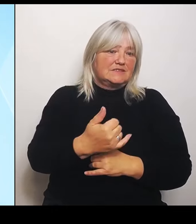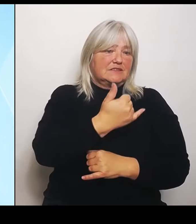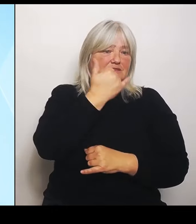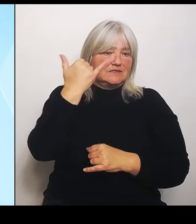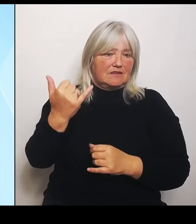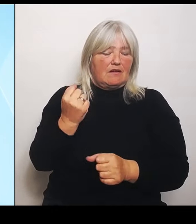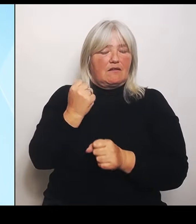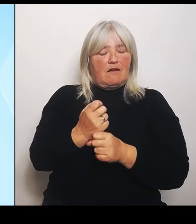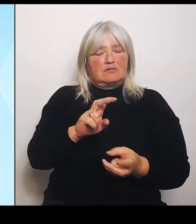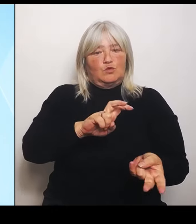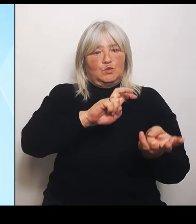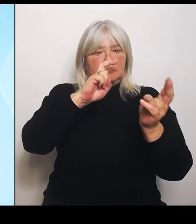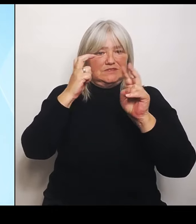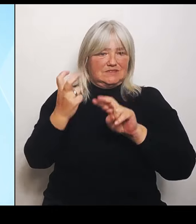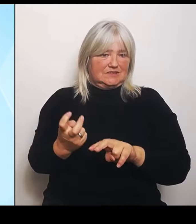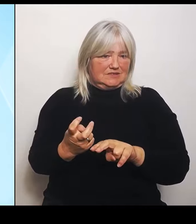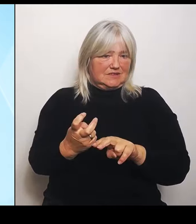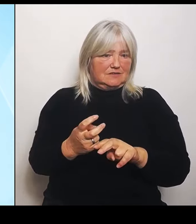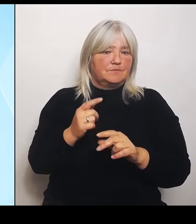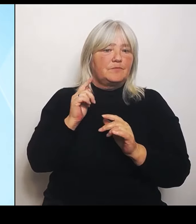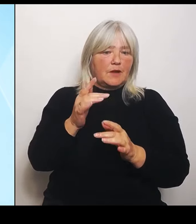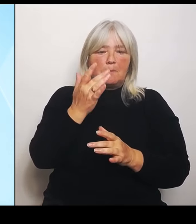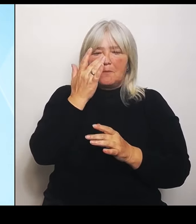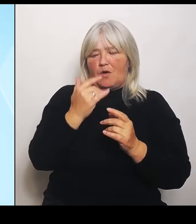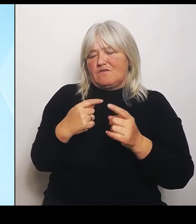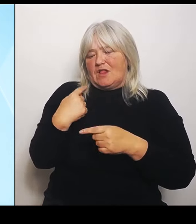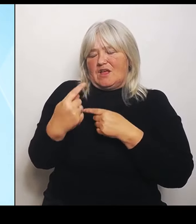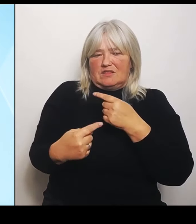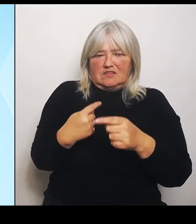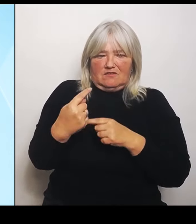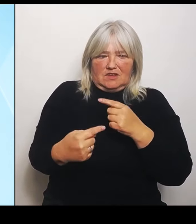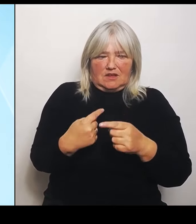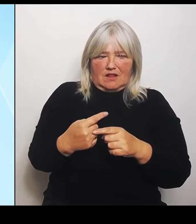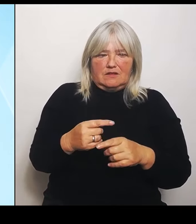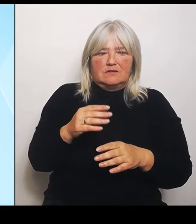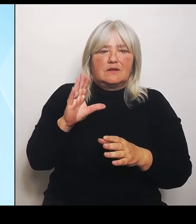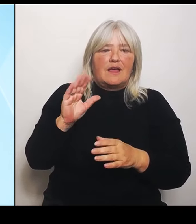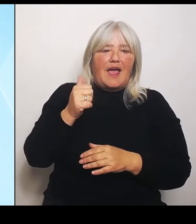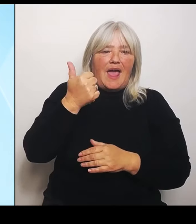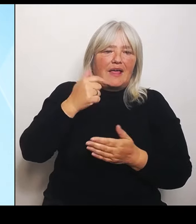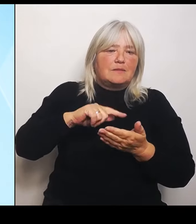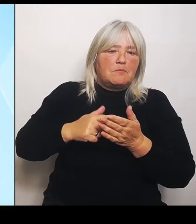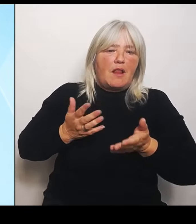Das wird mit einer einmaligen Anschubfinanzierung durch die Staatskanzlei ermöglicht von 15.000 €, die da